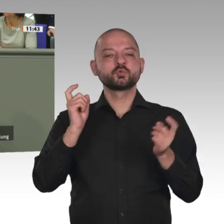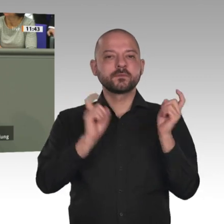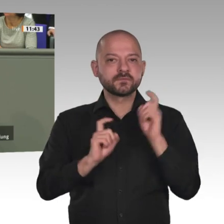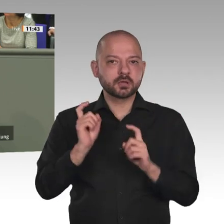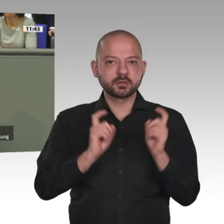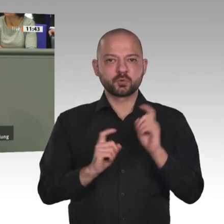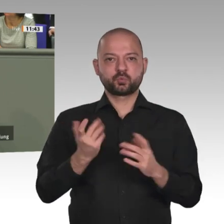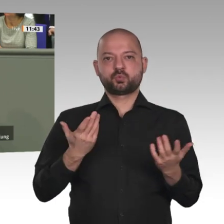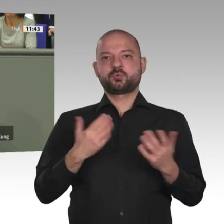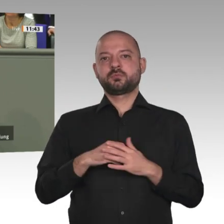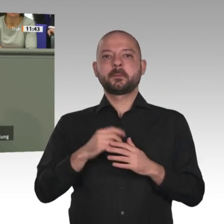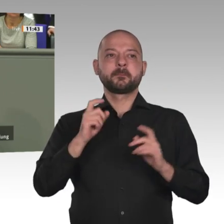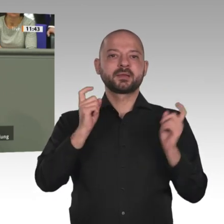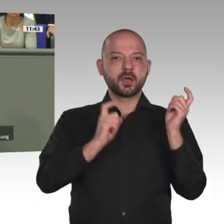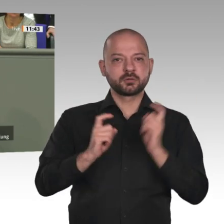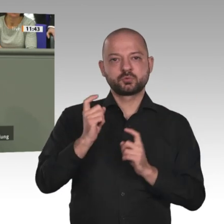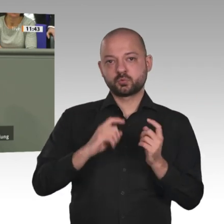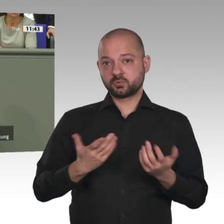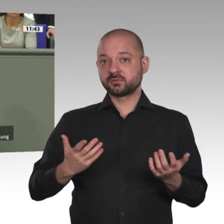afrikanische Freihandelszone.